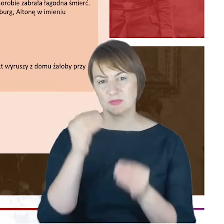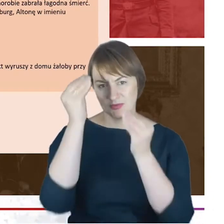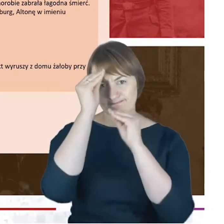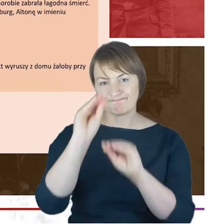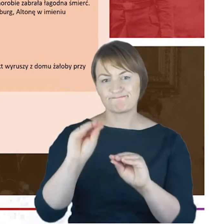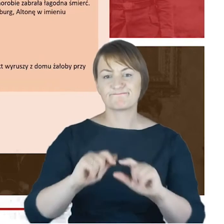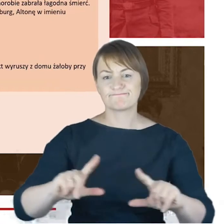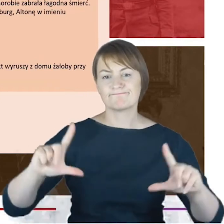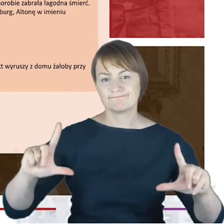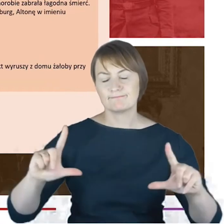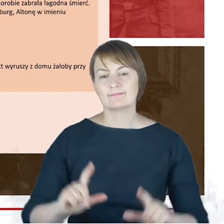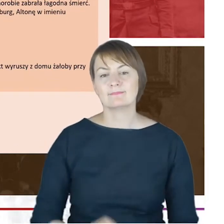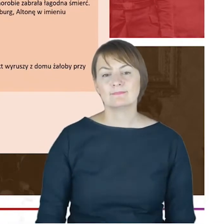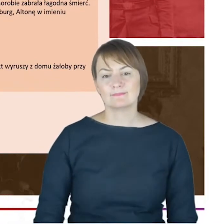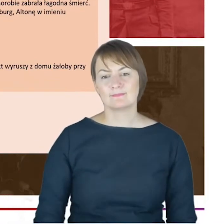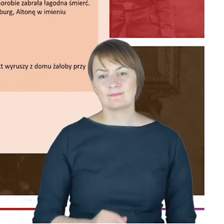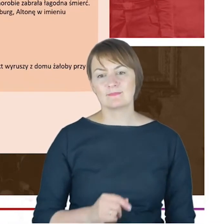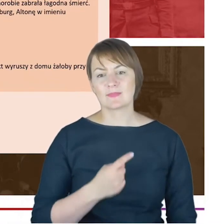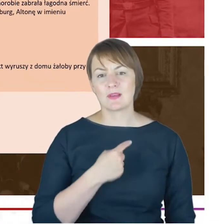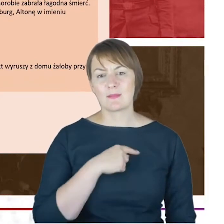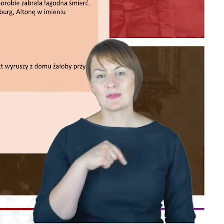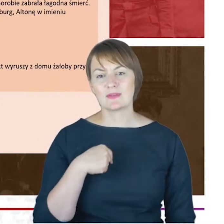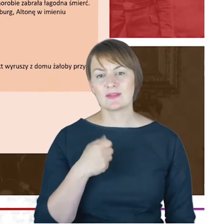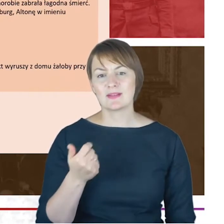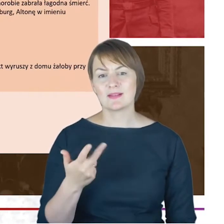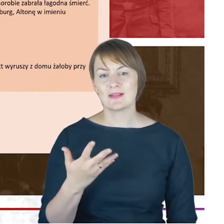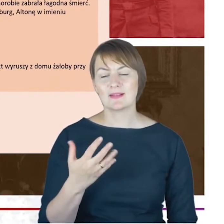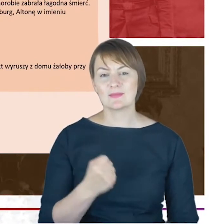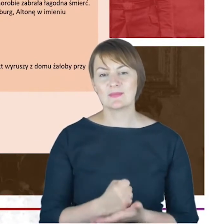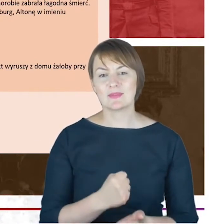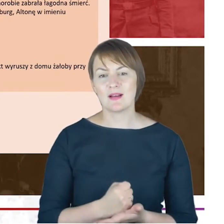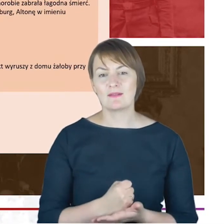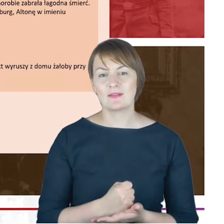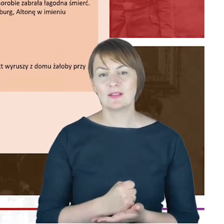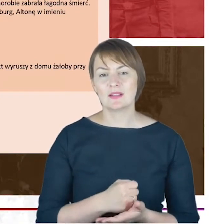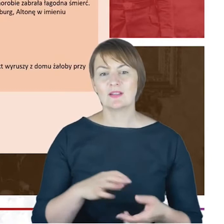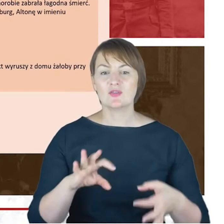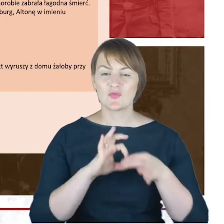że pozwala nam pewne dane biograficzne, już związane bardziej z dziećmi Rabina Jacoba Cohna